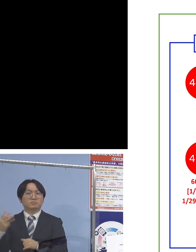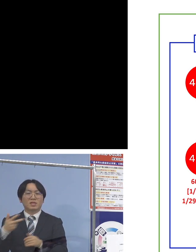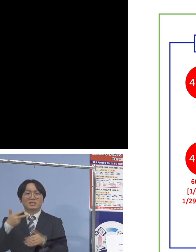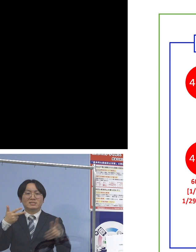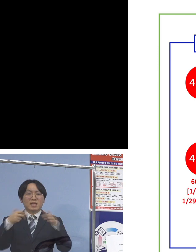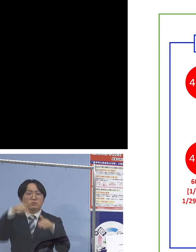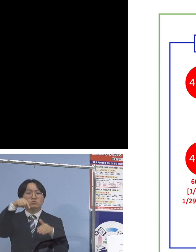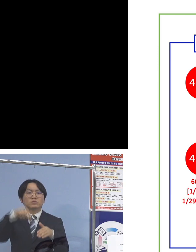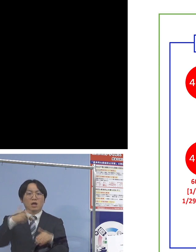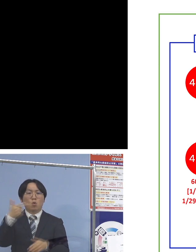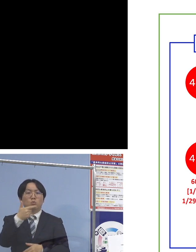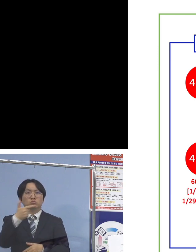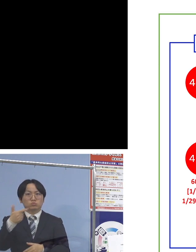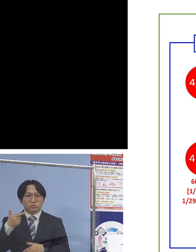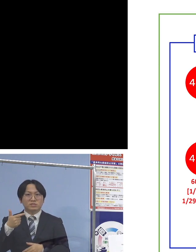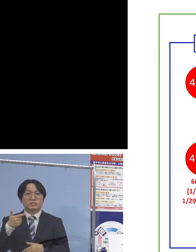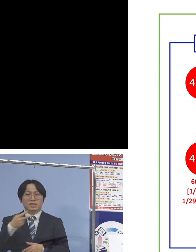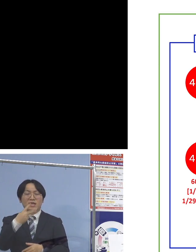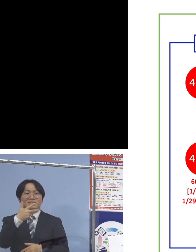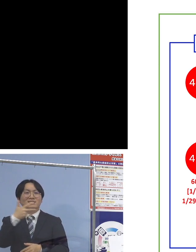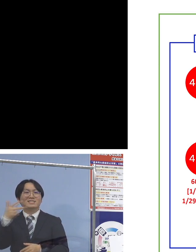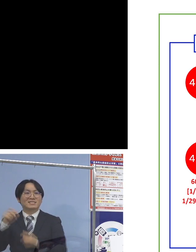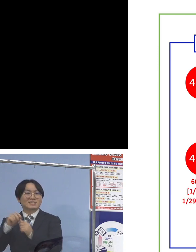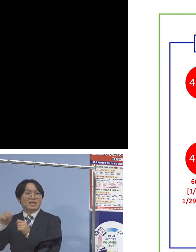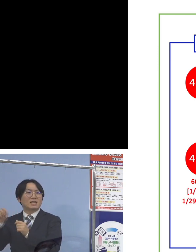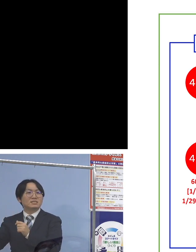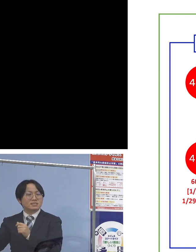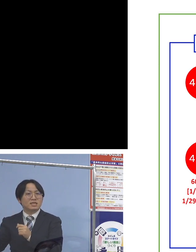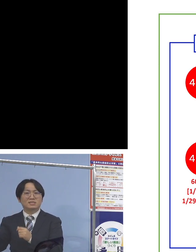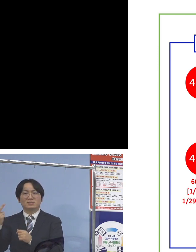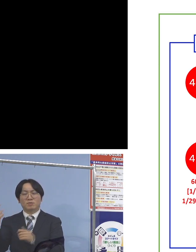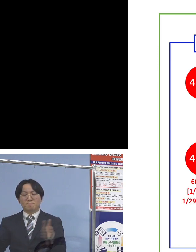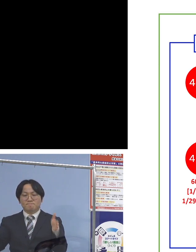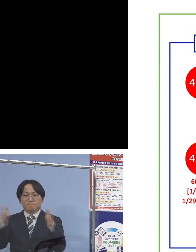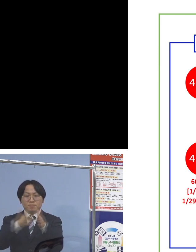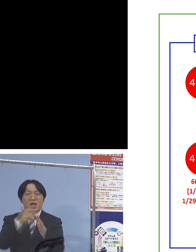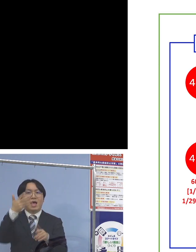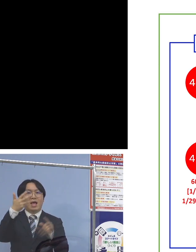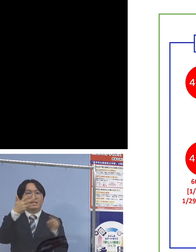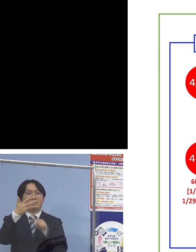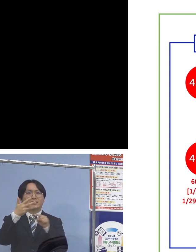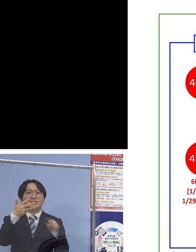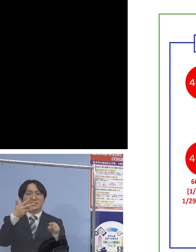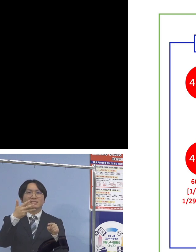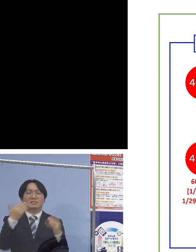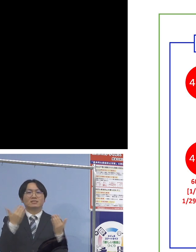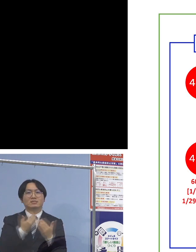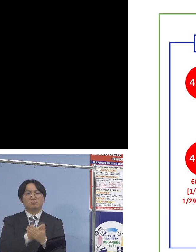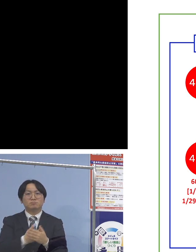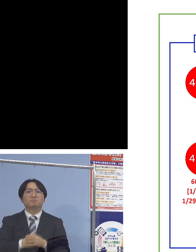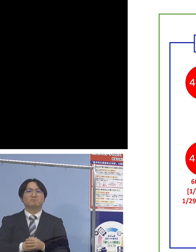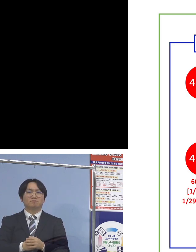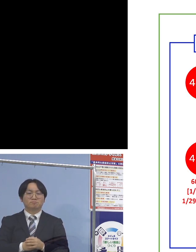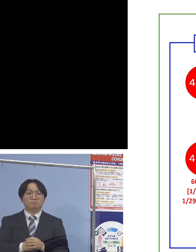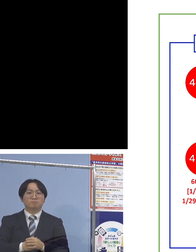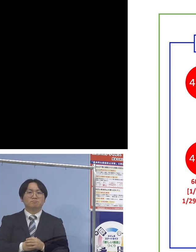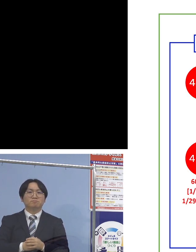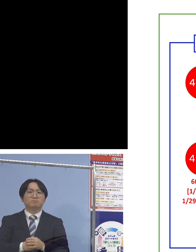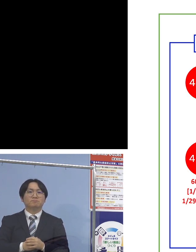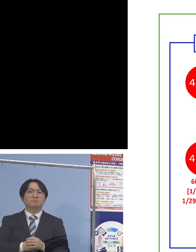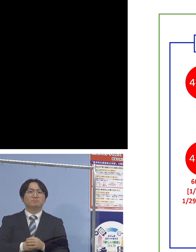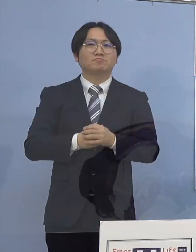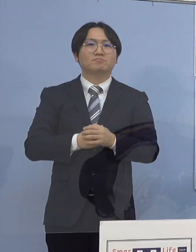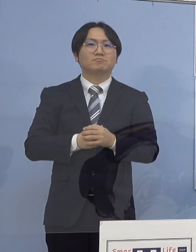そして二次感染が2名、合わせて8名の 関連クラスターとして認定させていただきます